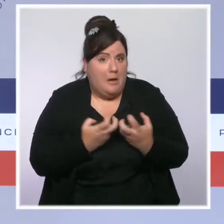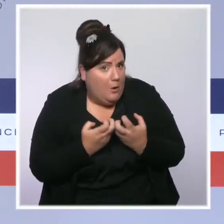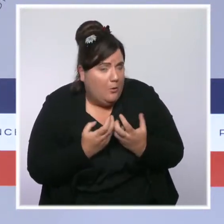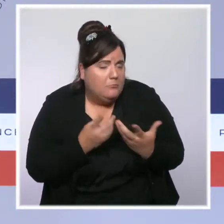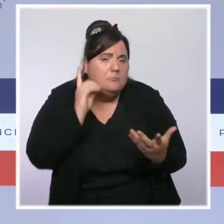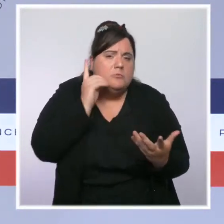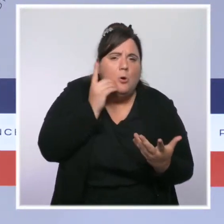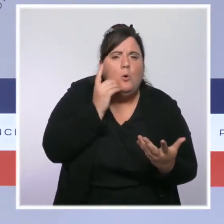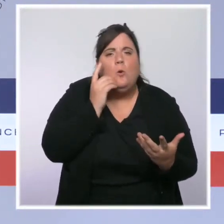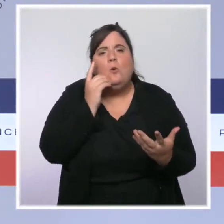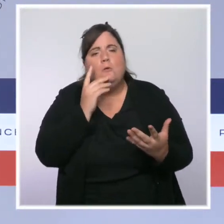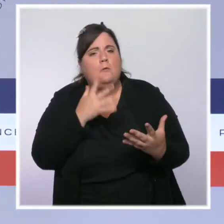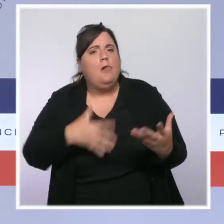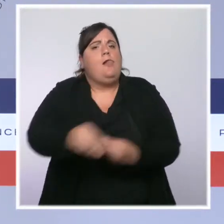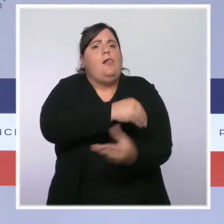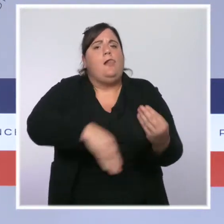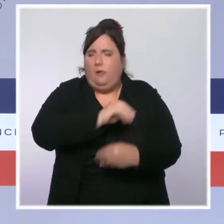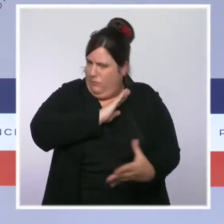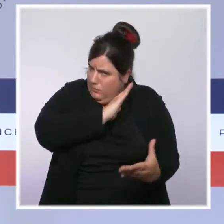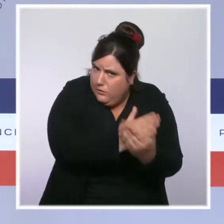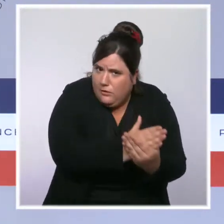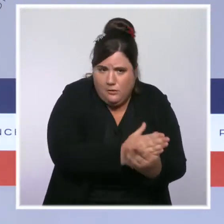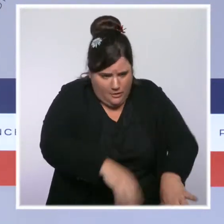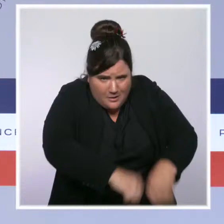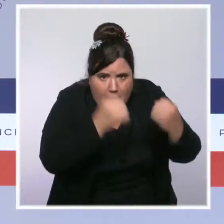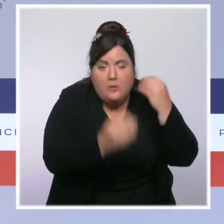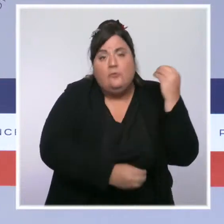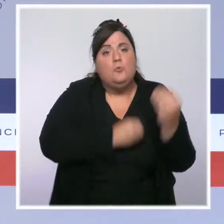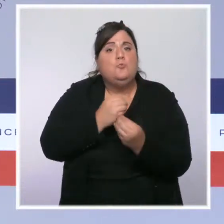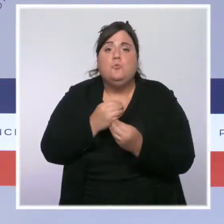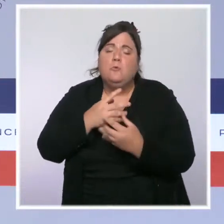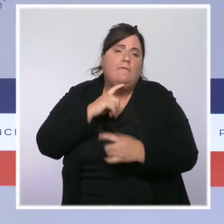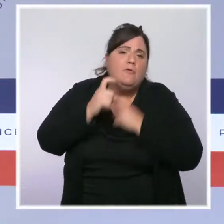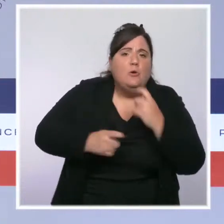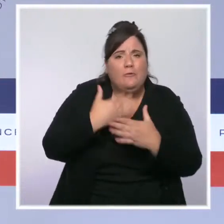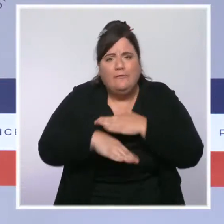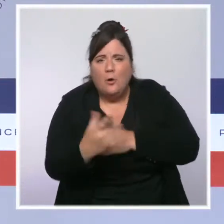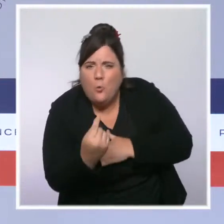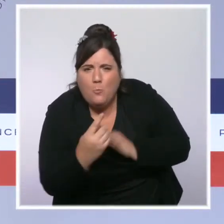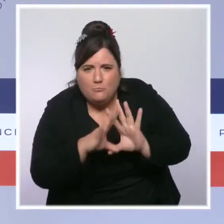Depuis le début du quinquennat, 36 attentats ont été déjoués. Les cambriolages ont baissé d'un quart.